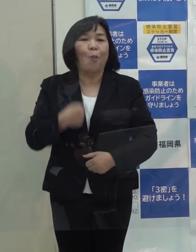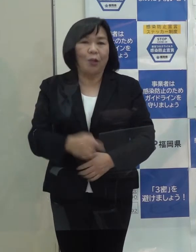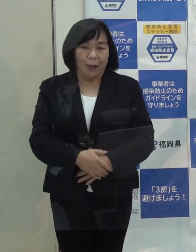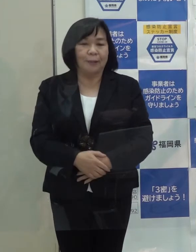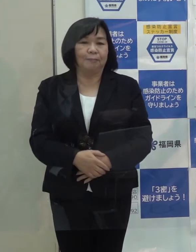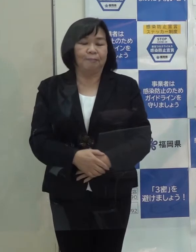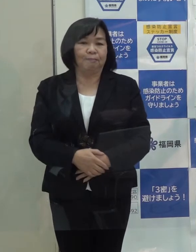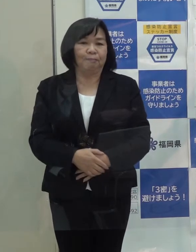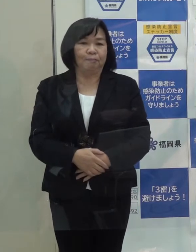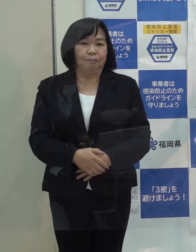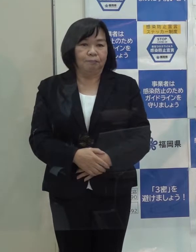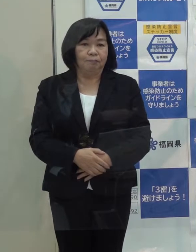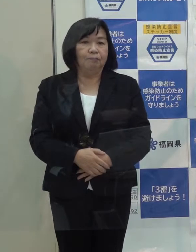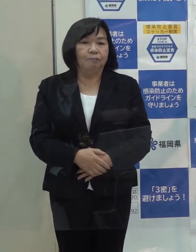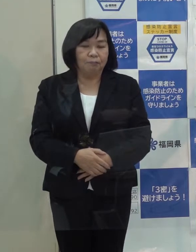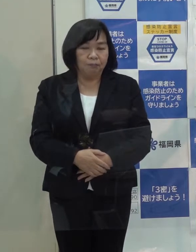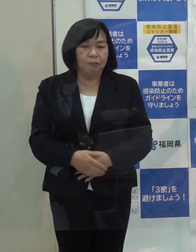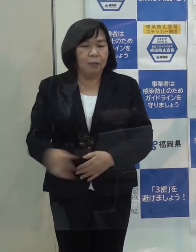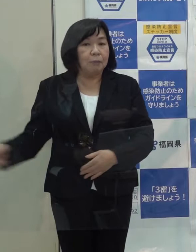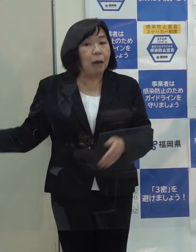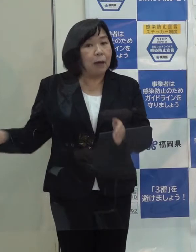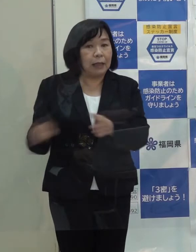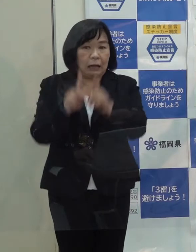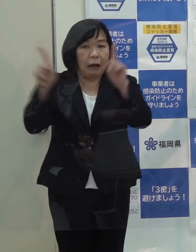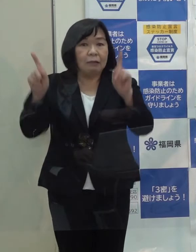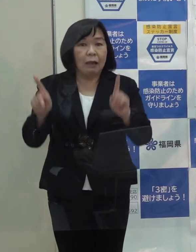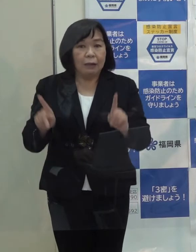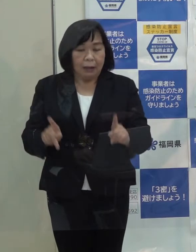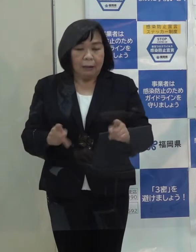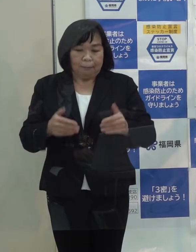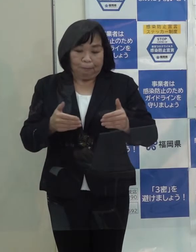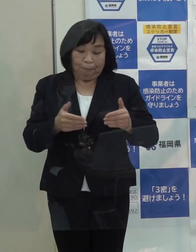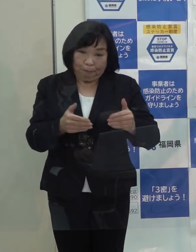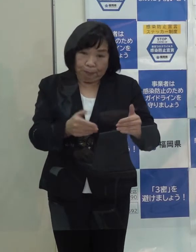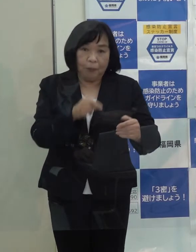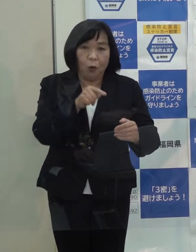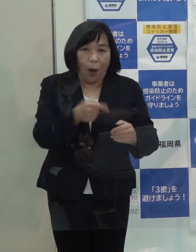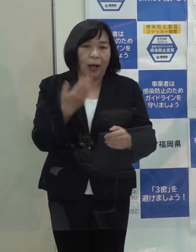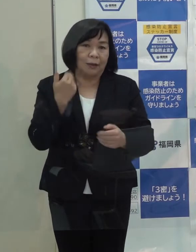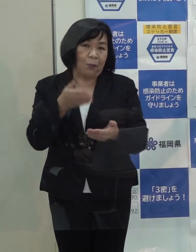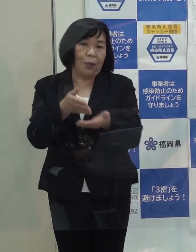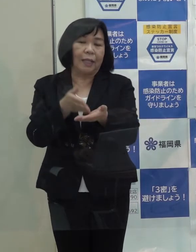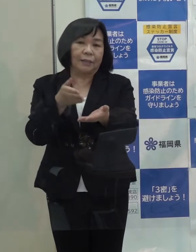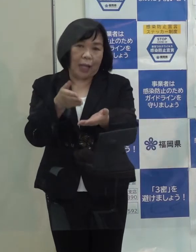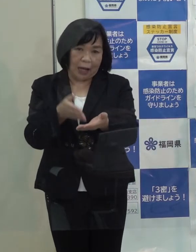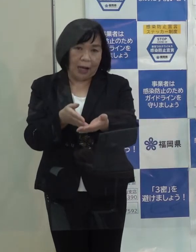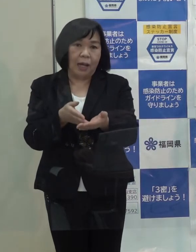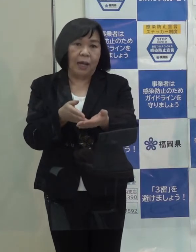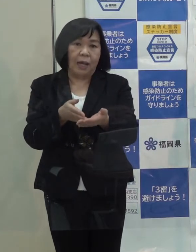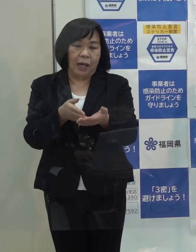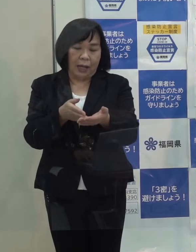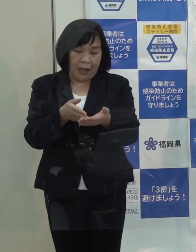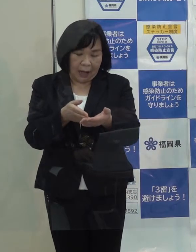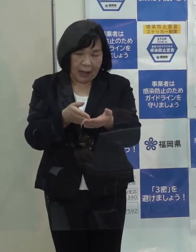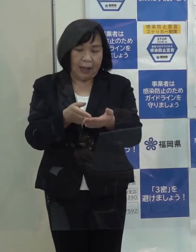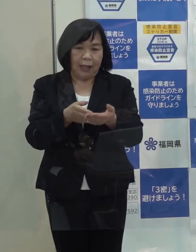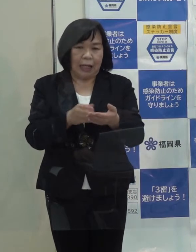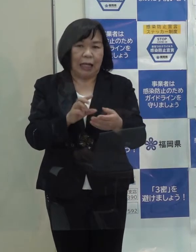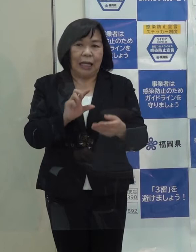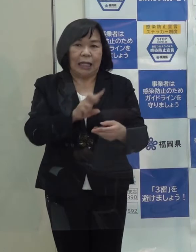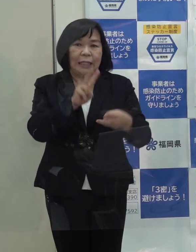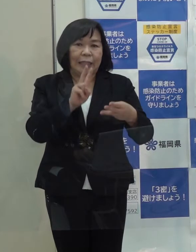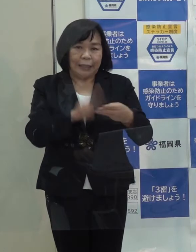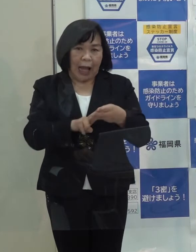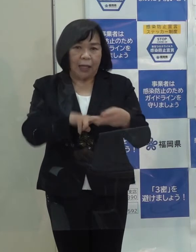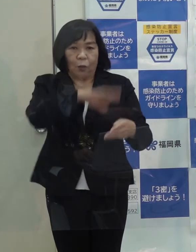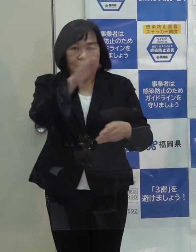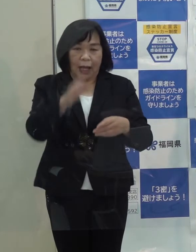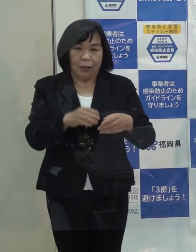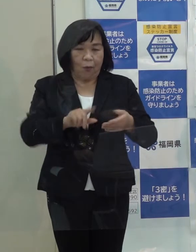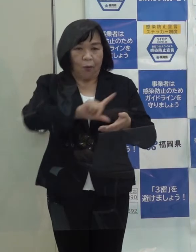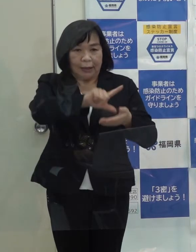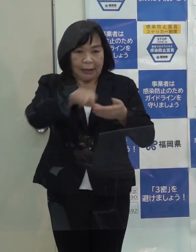これまでの課題で前進したものとしては 先ほど申し上げた日田彦山線の復旧方針と地域振興の検討開始